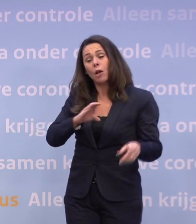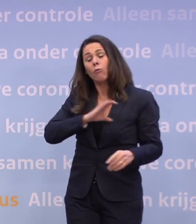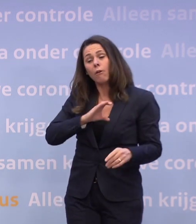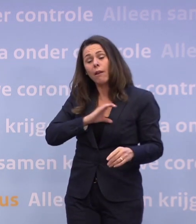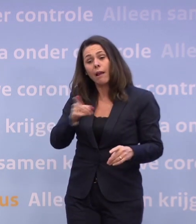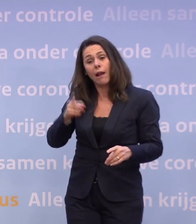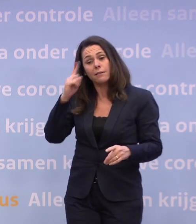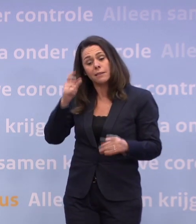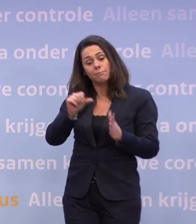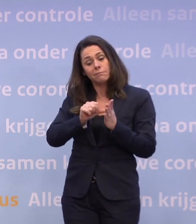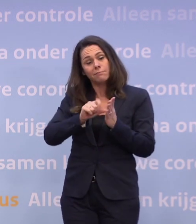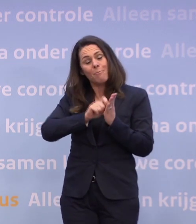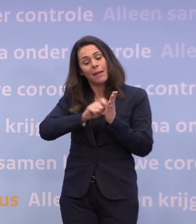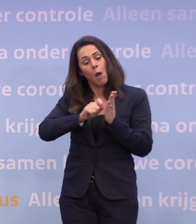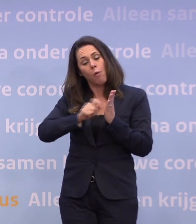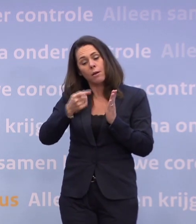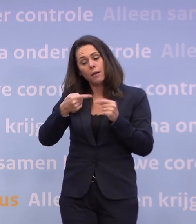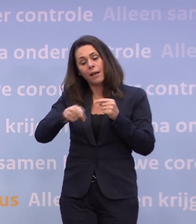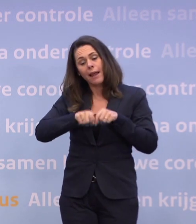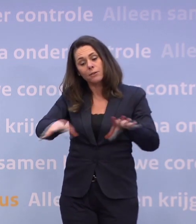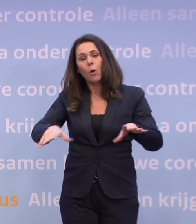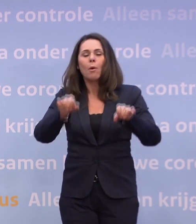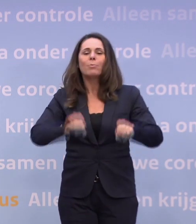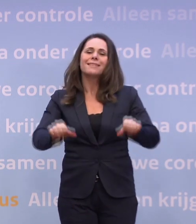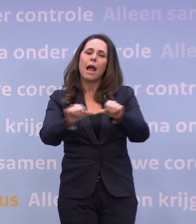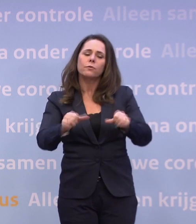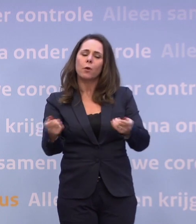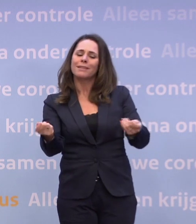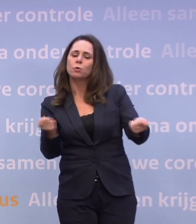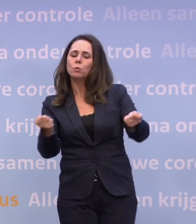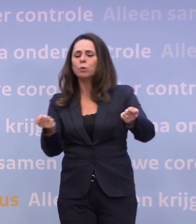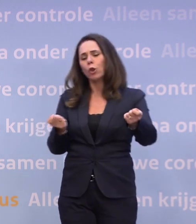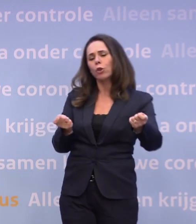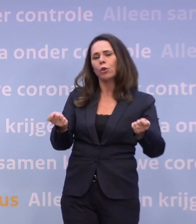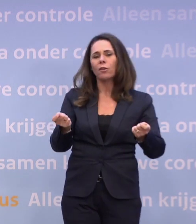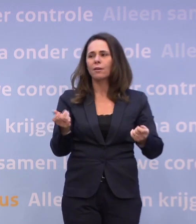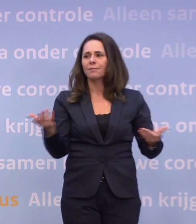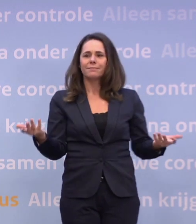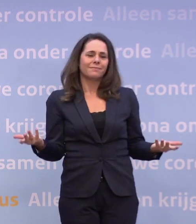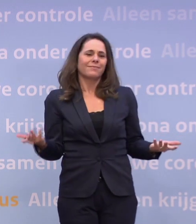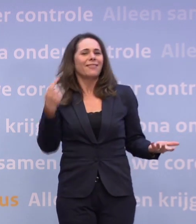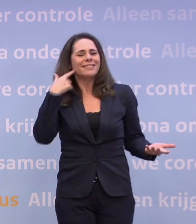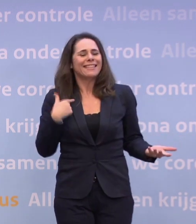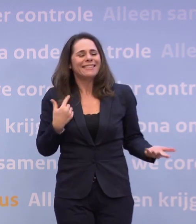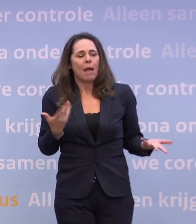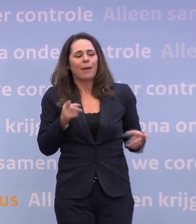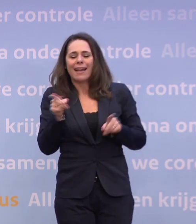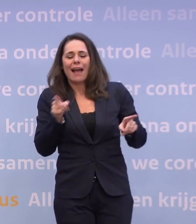...die dit memo heeft gelekt om misschien... ...de besluitvorming een bepaalde kant op te sturen? Dat kan ik niet uitsluiten, maar ik heb er geen aanwijzingen voor.